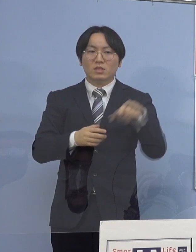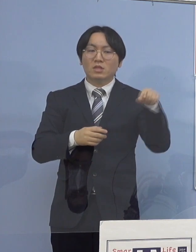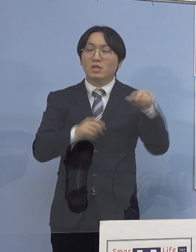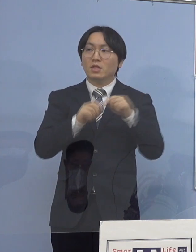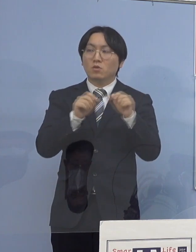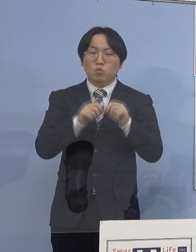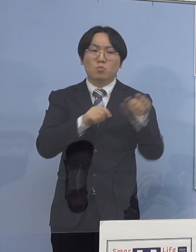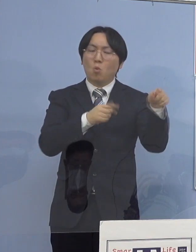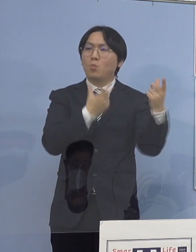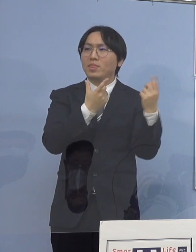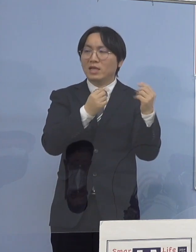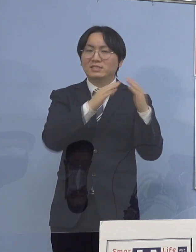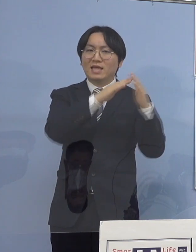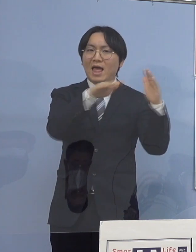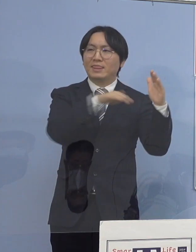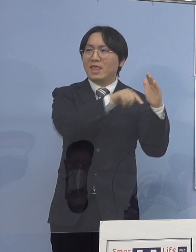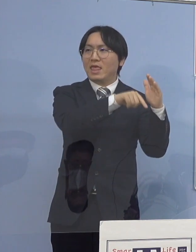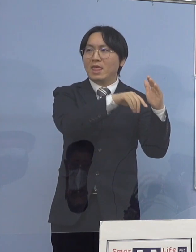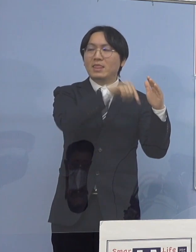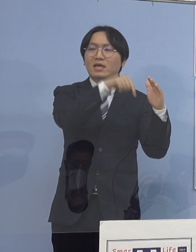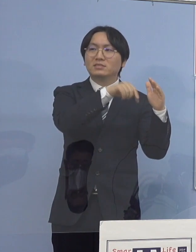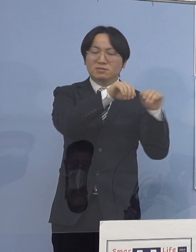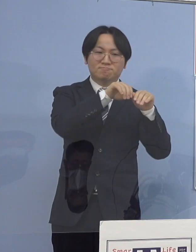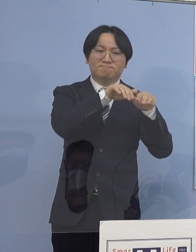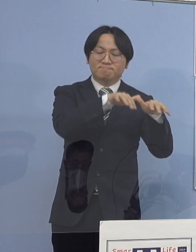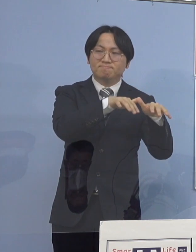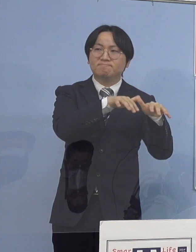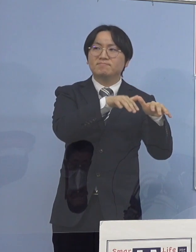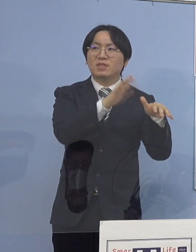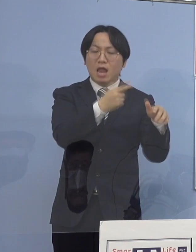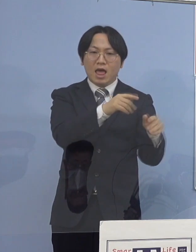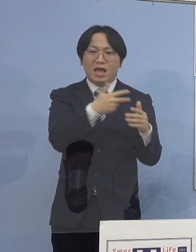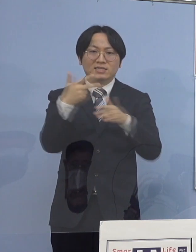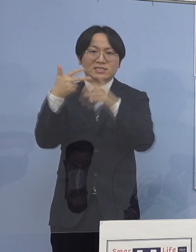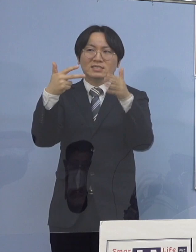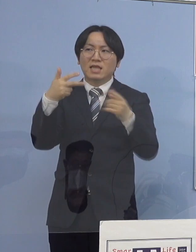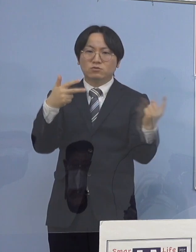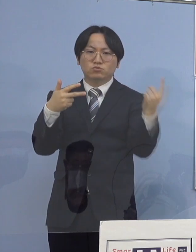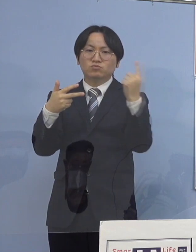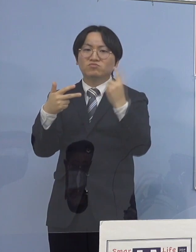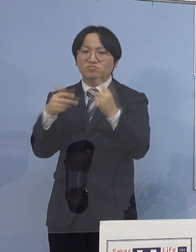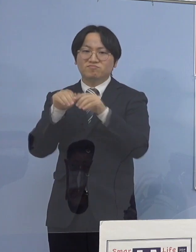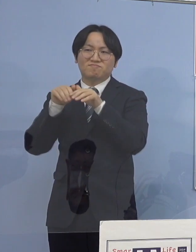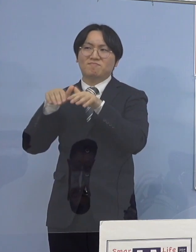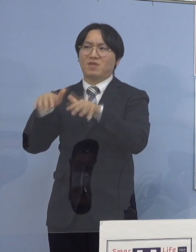今申し上げた通所などの高齢施設 あるいはそうしたところで勤務されている方が